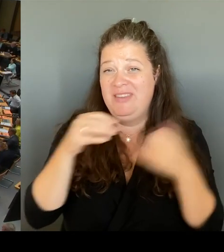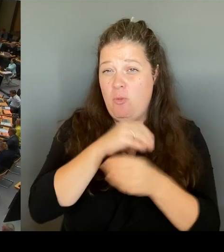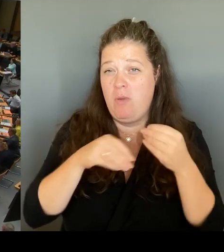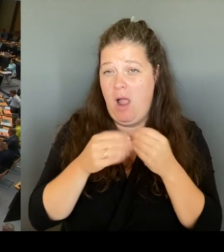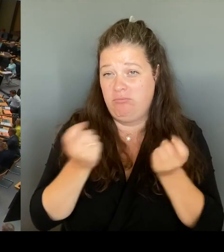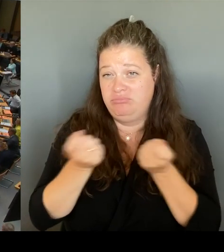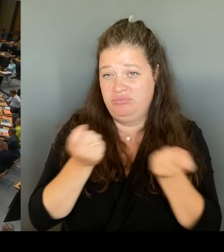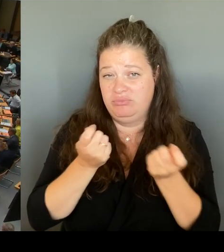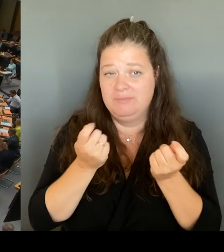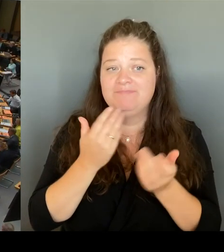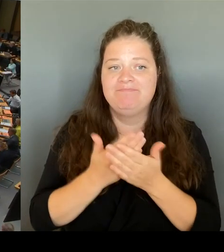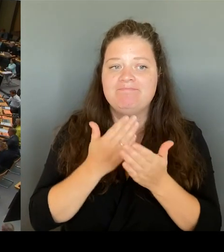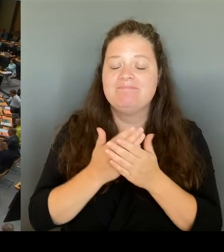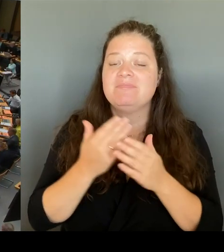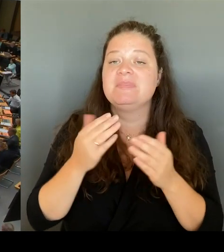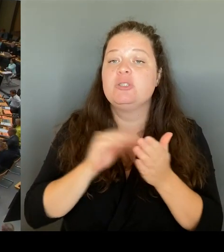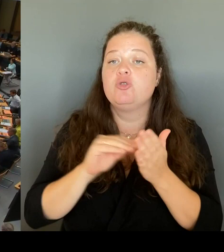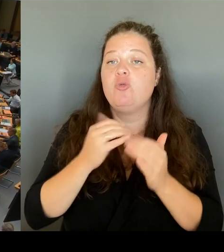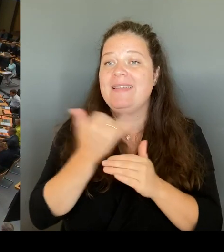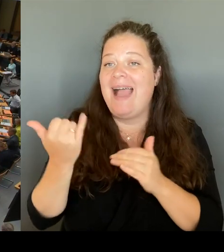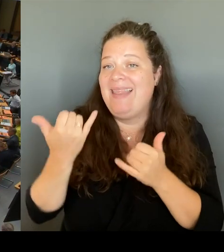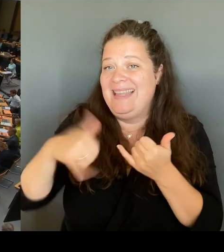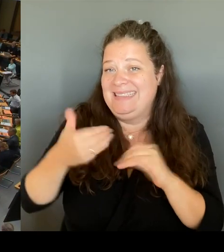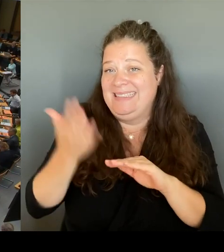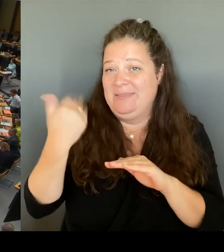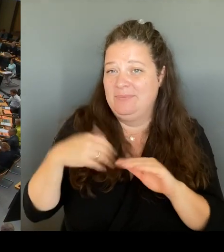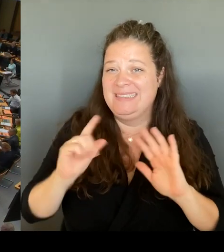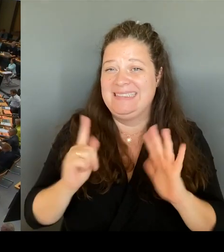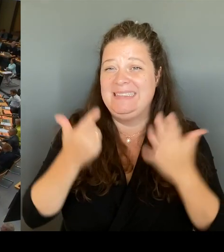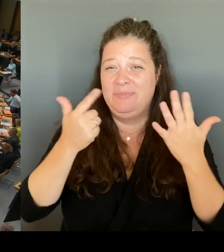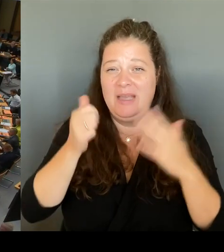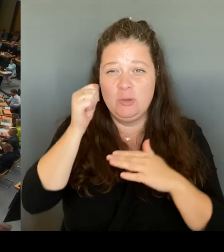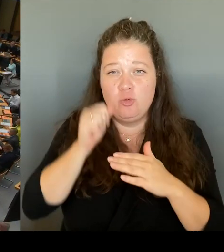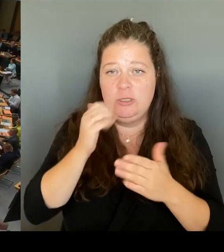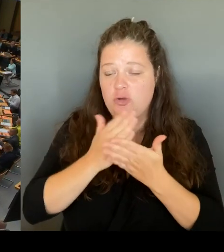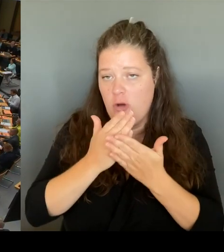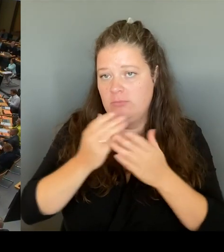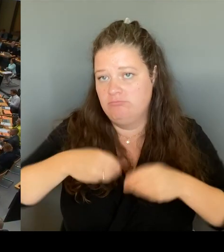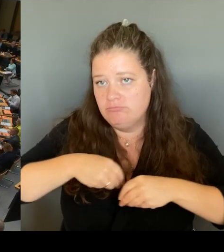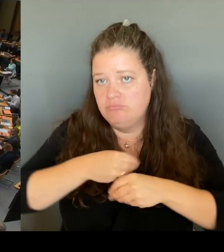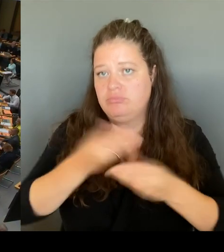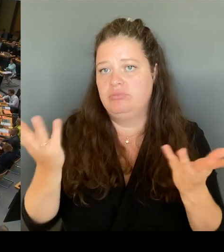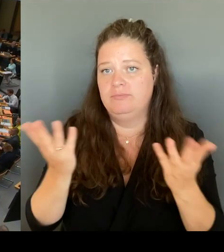Und es macht ja eines deutlich: Unsere Schulen, das wissen Sie alle, sind aktuell nicht auf Rosen gebettet.